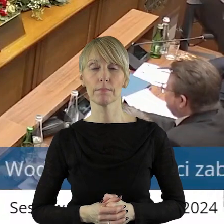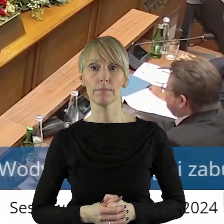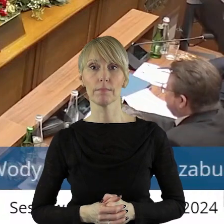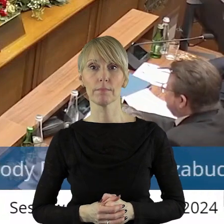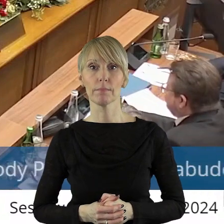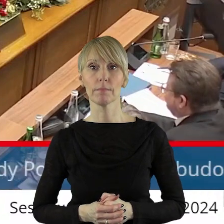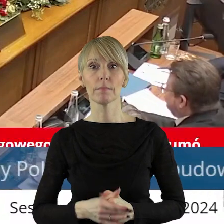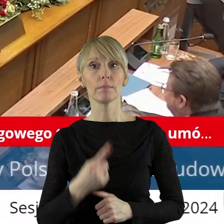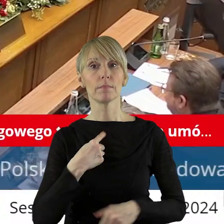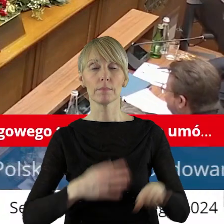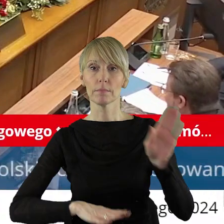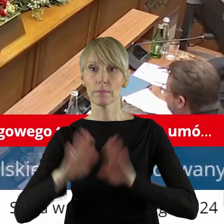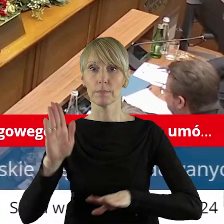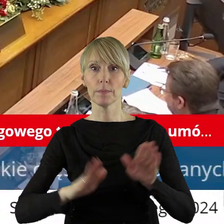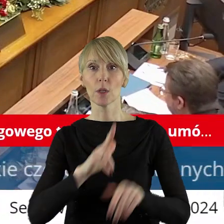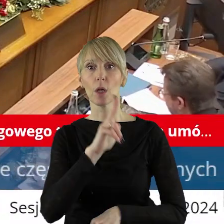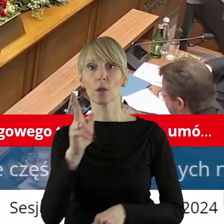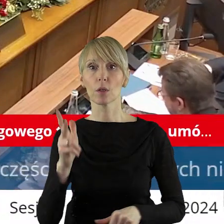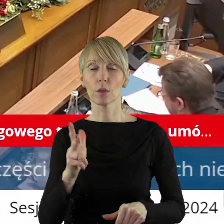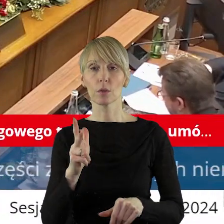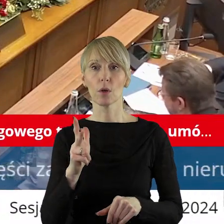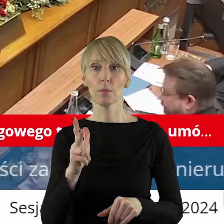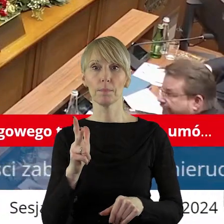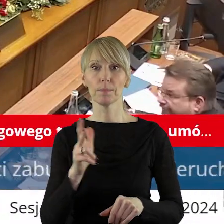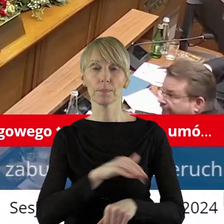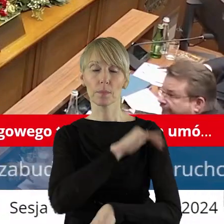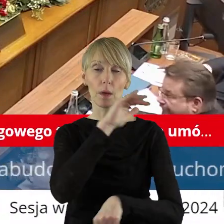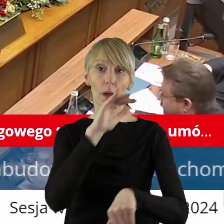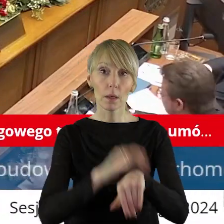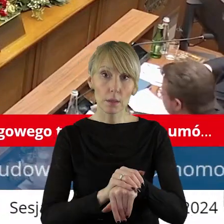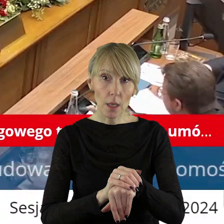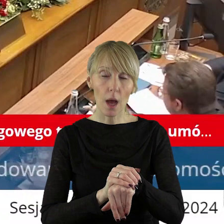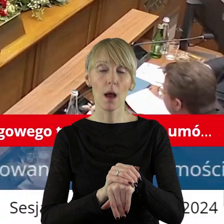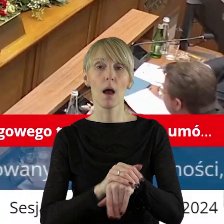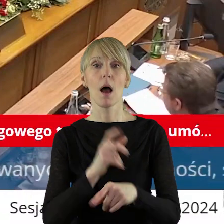Przechodzimy zatem do głosowania. Kto z państwa radnych jest za podjęciem uchwały,